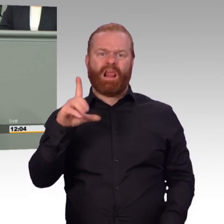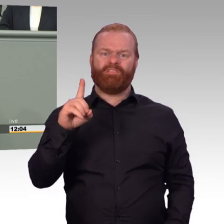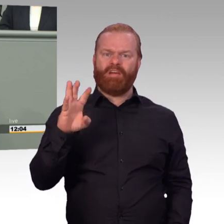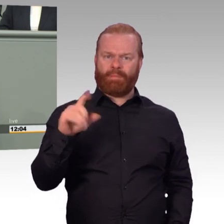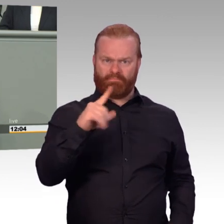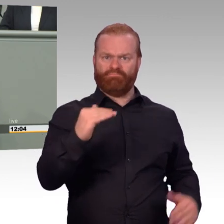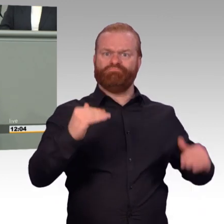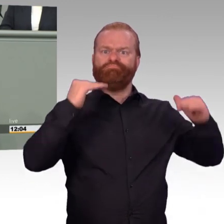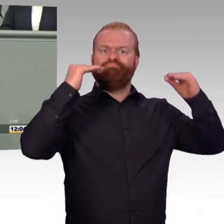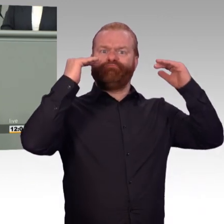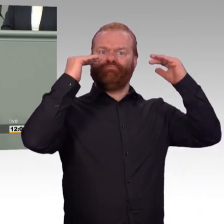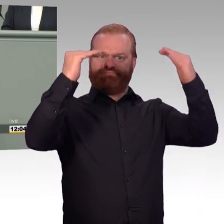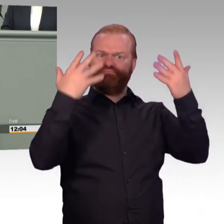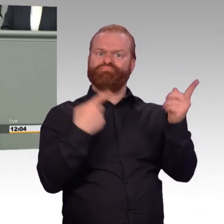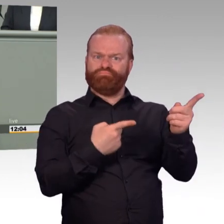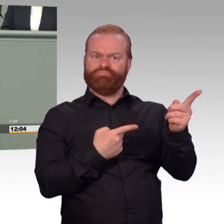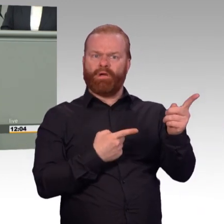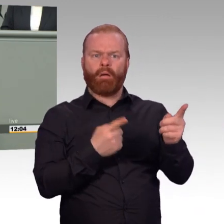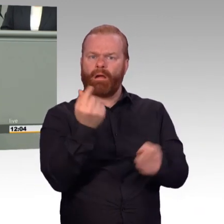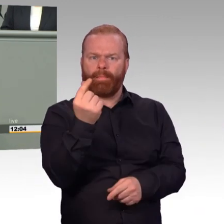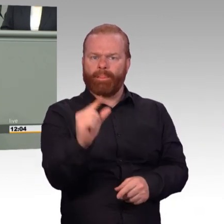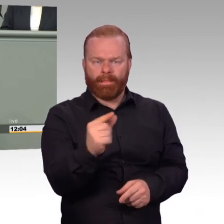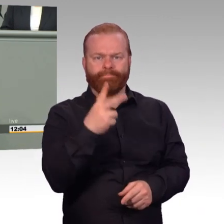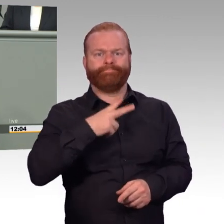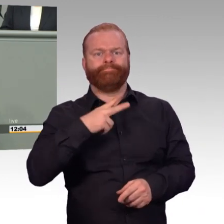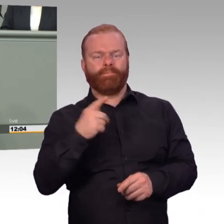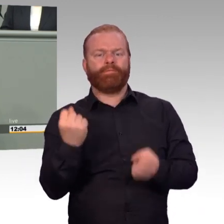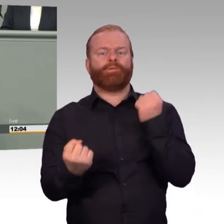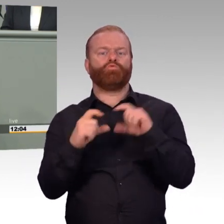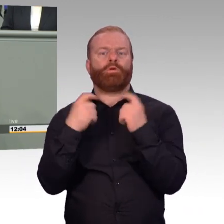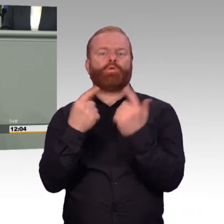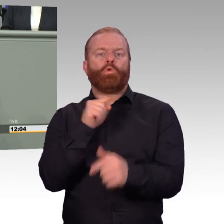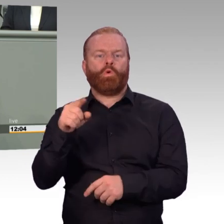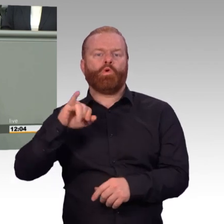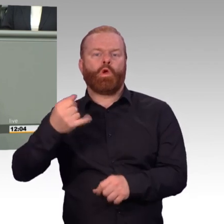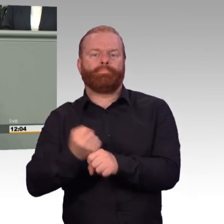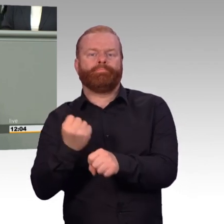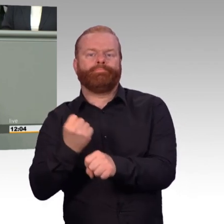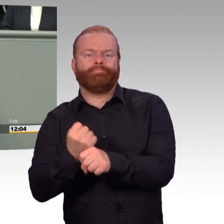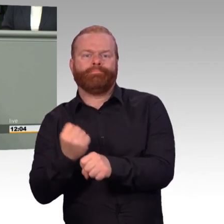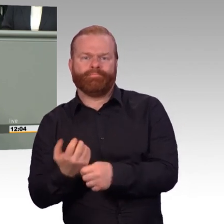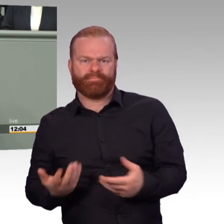wenn sie ihren Dienst erfüllt haben. Ausbildungsmaßnahmen, wie zum Beispiel auf einer Standortschießanlage, die man früher abbrechen muss,